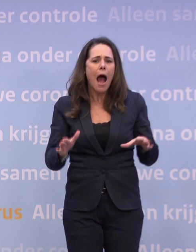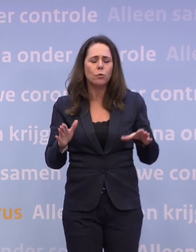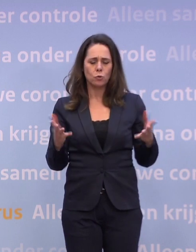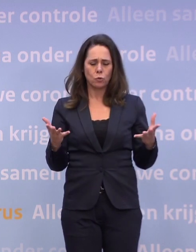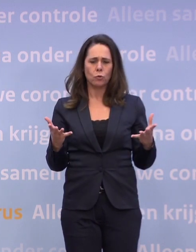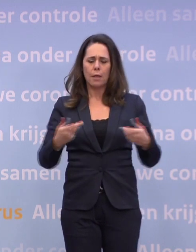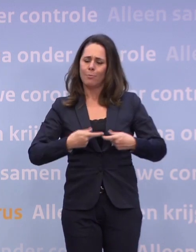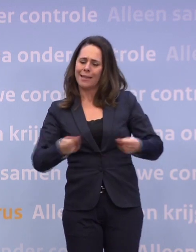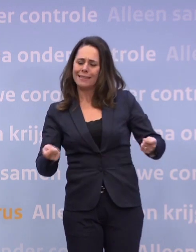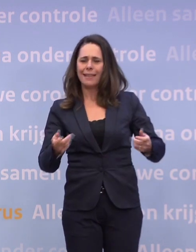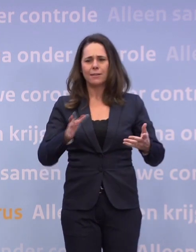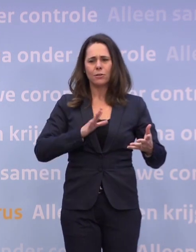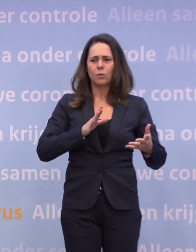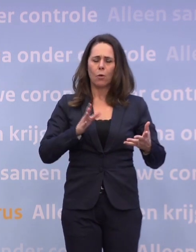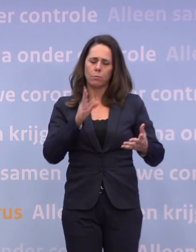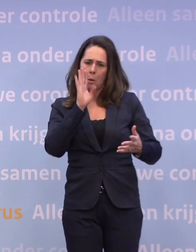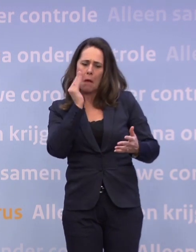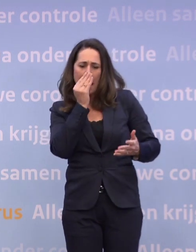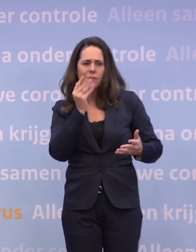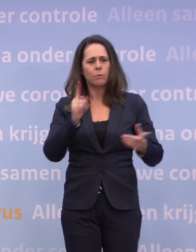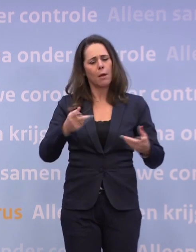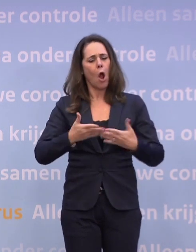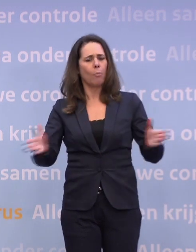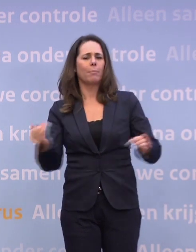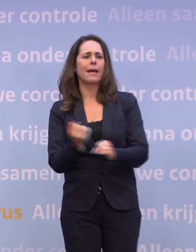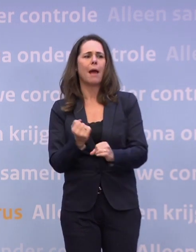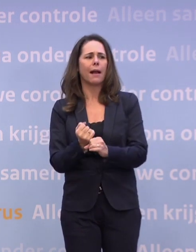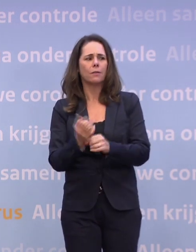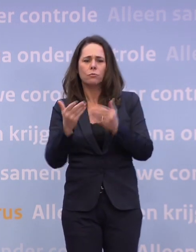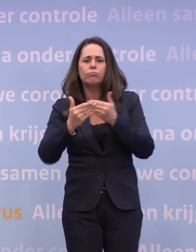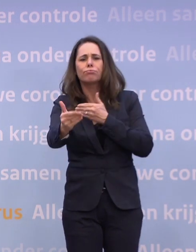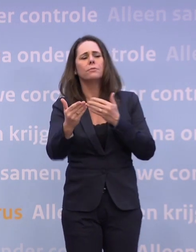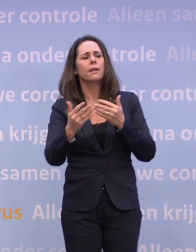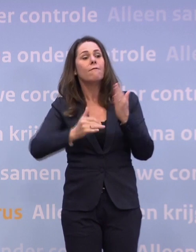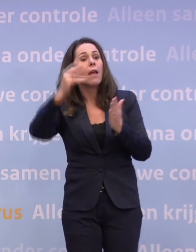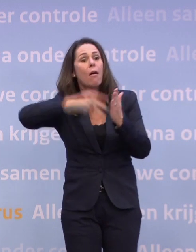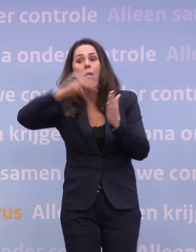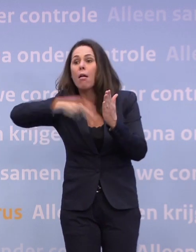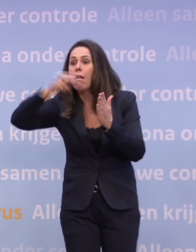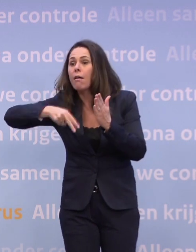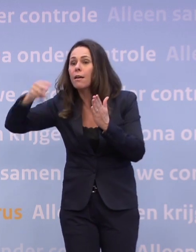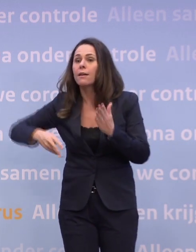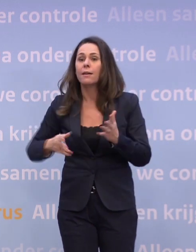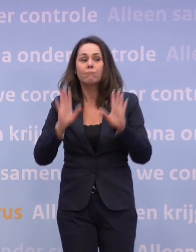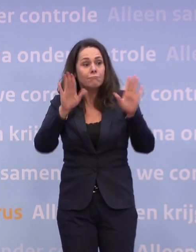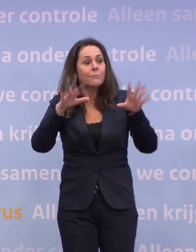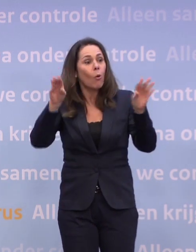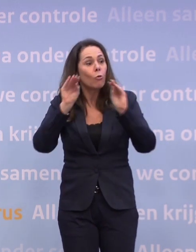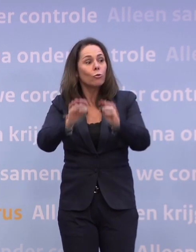...omdat er over dat Catshuis ook zo veel geheimzinnigheid is. Dus u krijgt de komende tijd heel veel te lezen. Daar kunt u ook allerlei conclusies uit trekken...